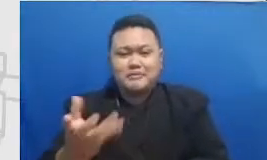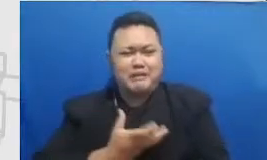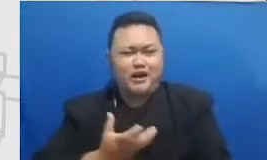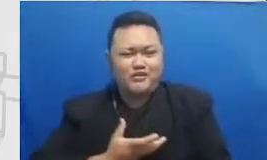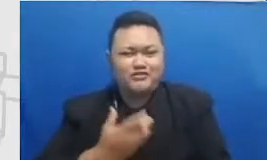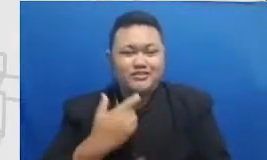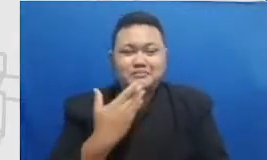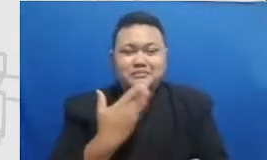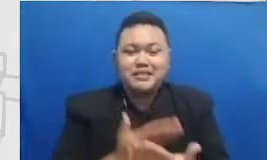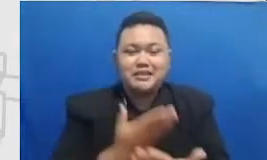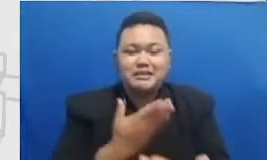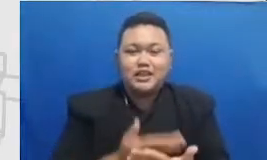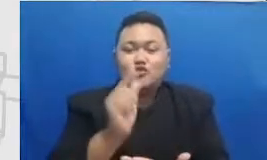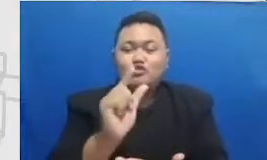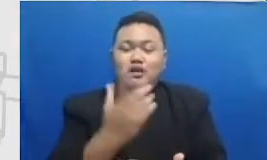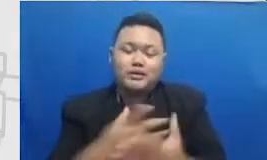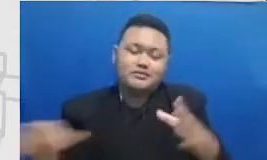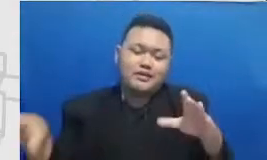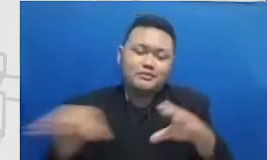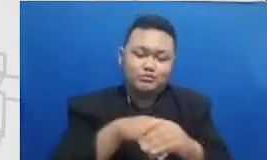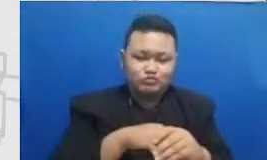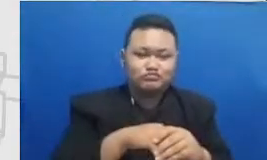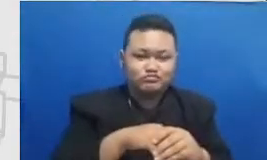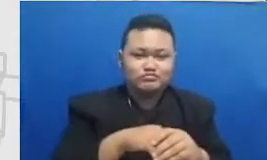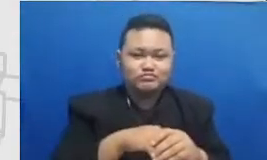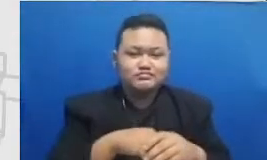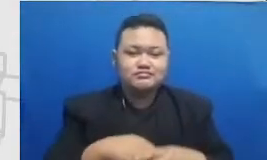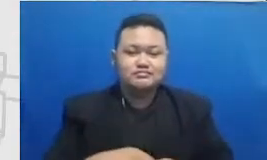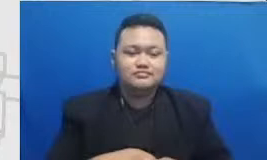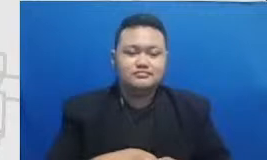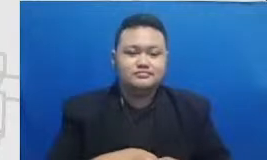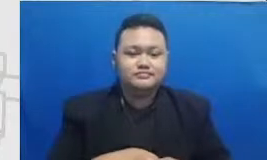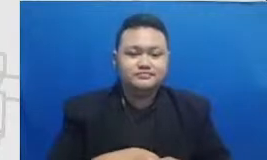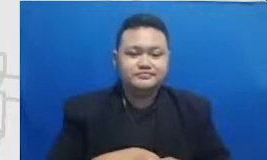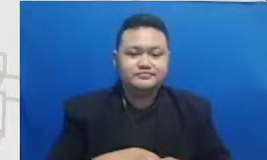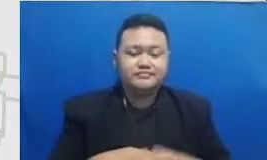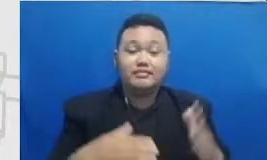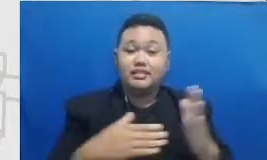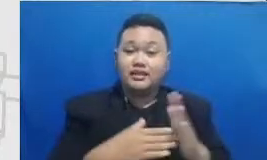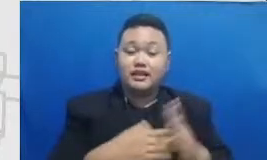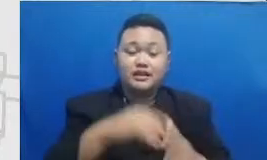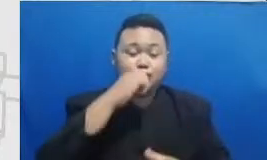untuk berpartisipasi di sini tantangan bapak dan ibu adalah Bapak Dedi bu perlu